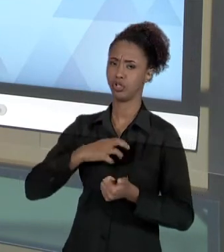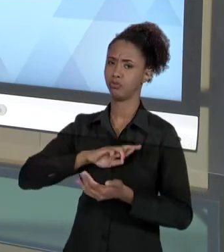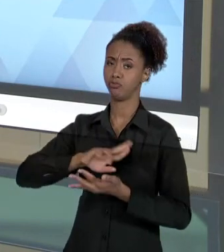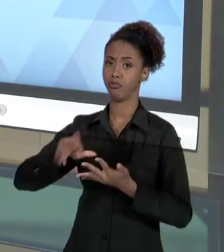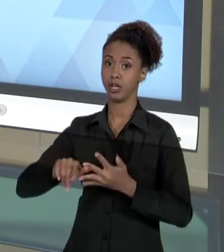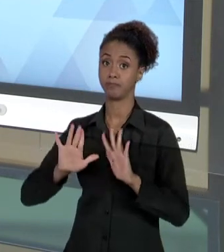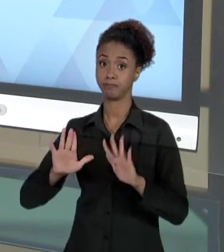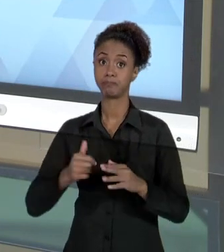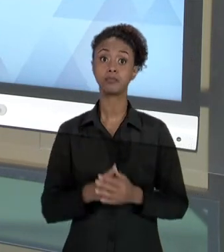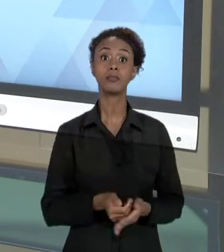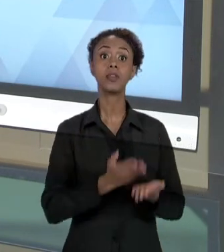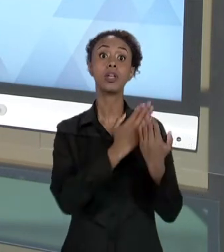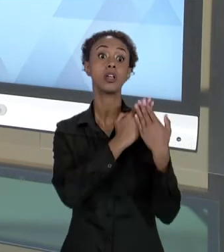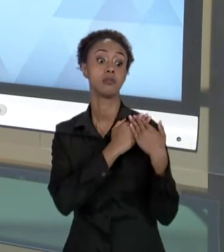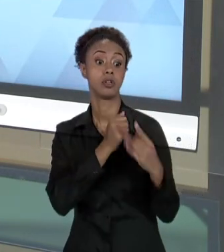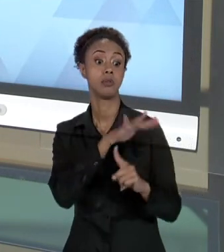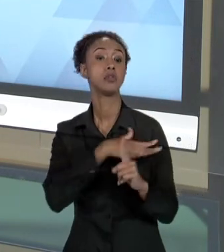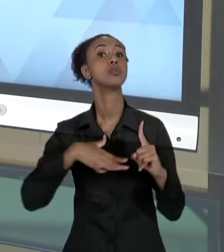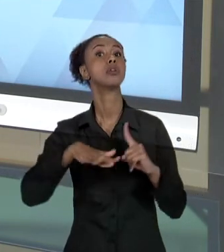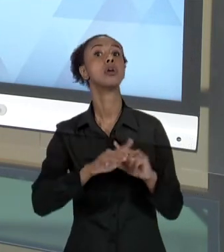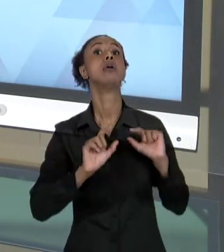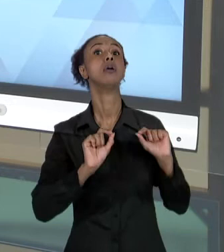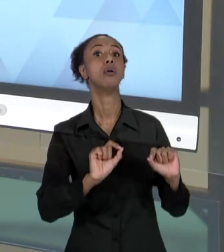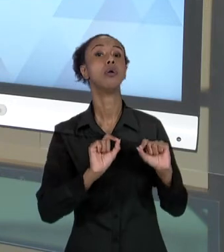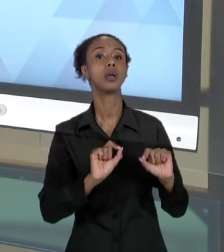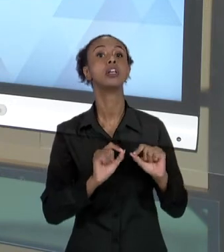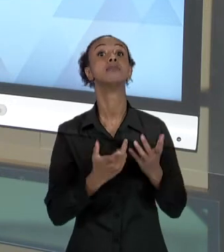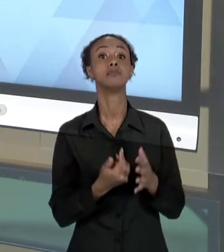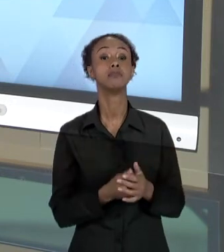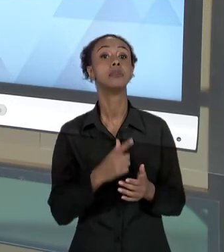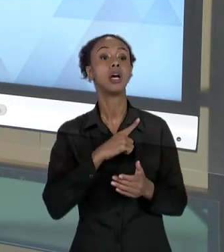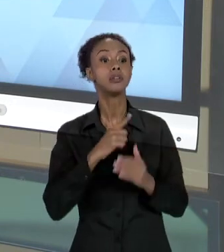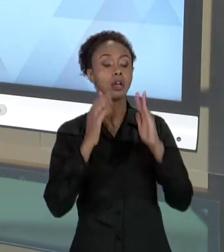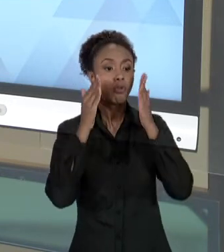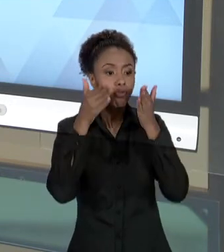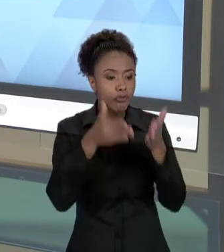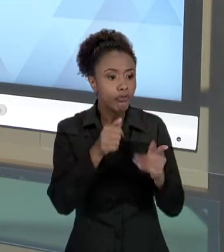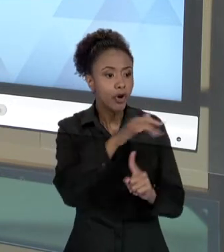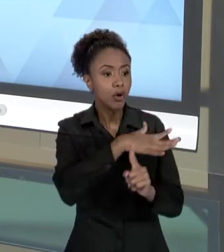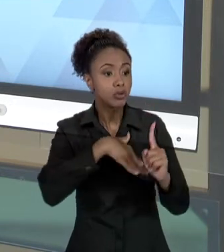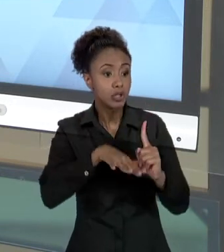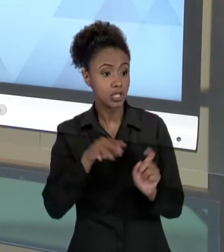RESPEITO A UMA PREOCUPAÇÃO SOCIAL QUE A ORGANIZAÇÃO VAI DEMONSTRAR NO TRATO COM O